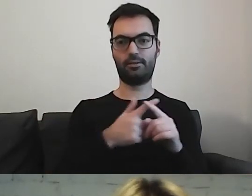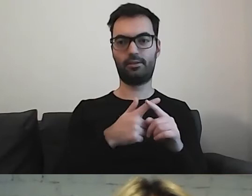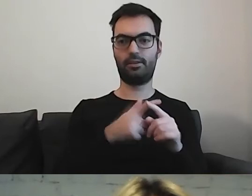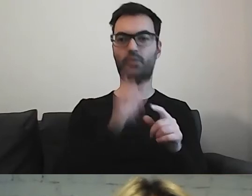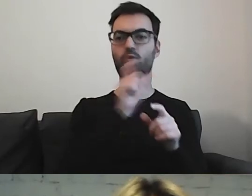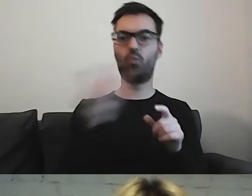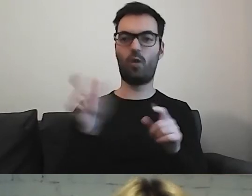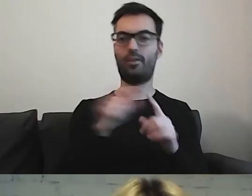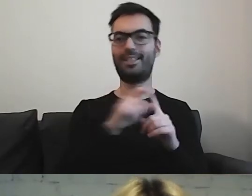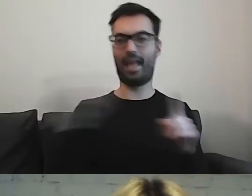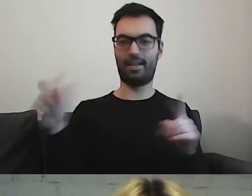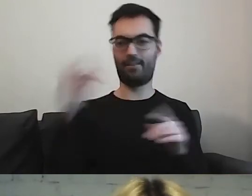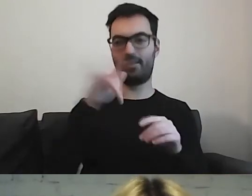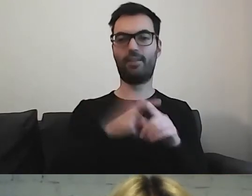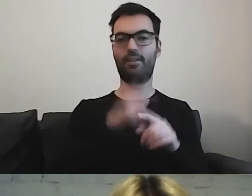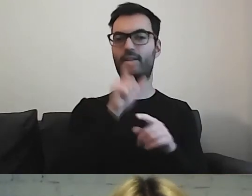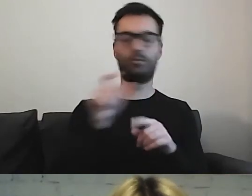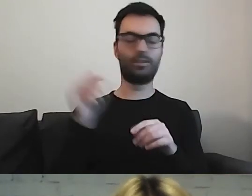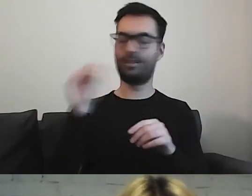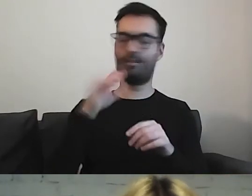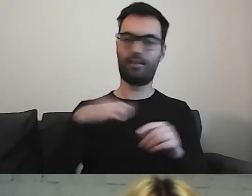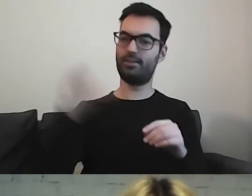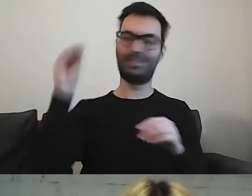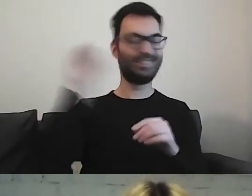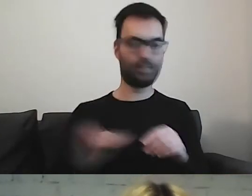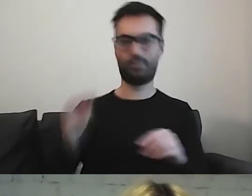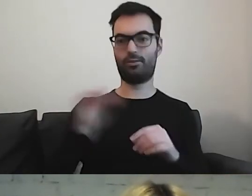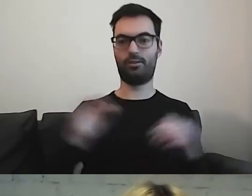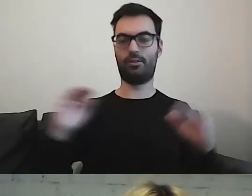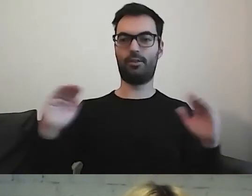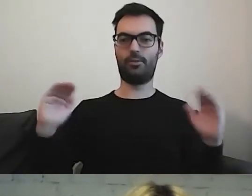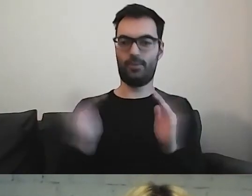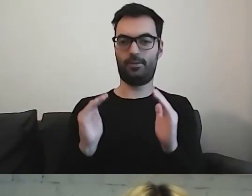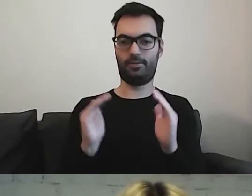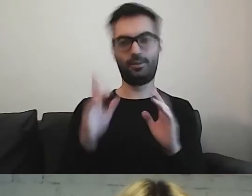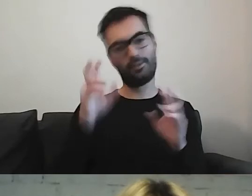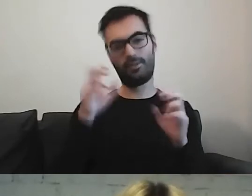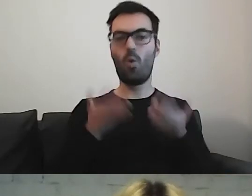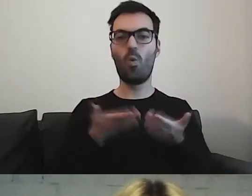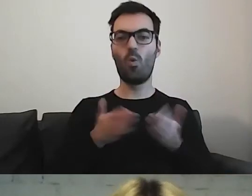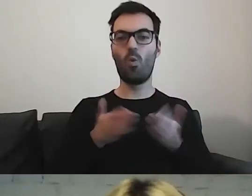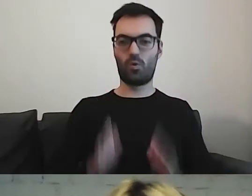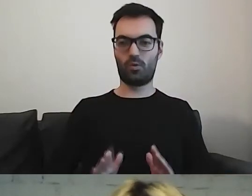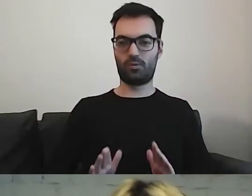w tym momencie warto jeszcze odchudzić. Żeby jeszcze były krótsze.